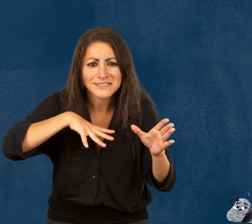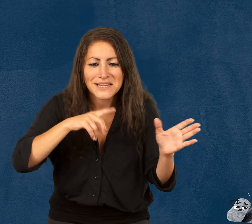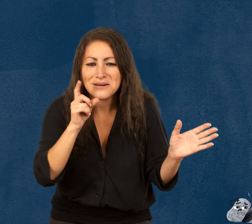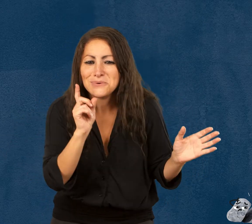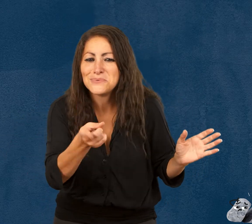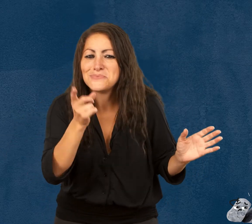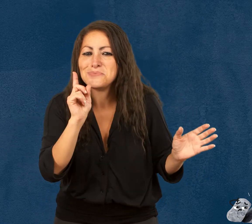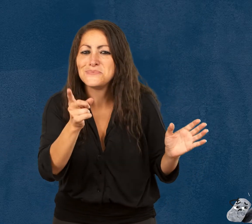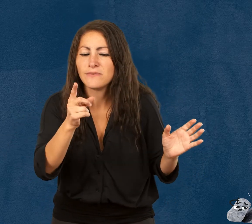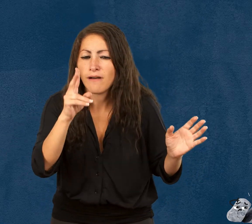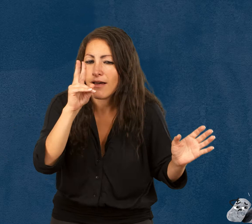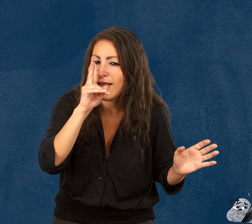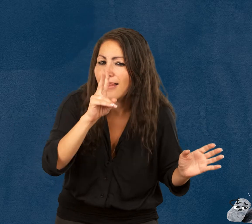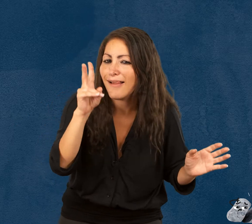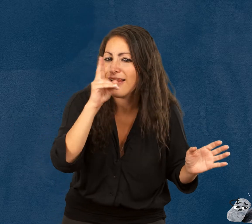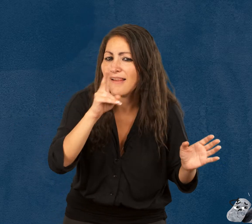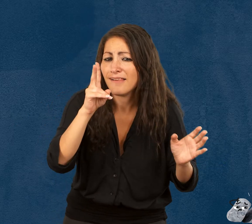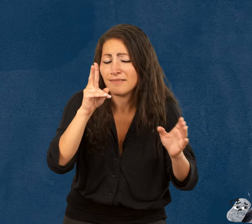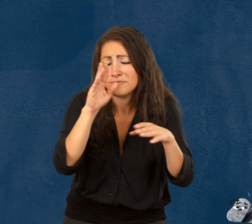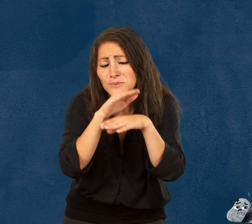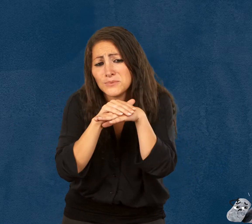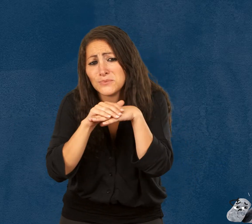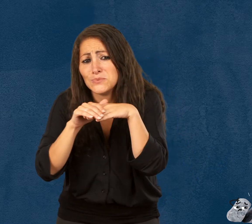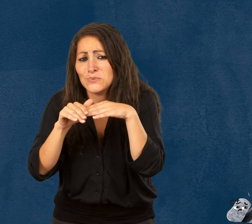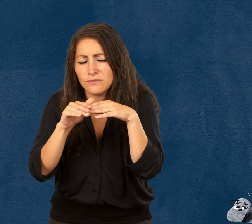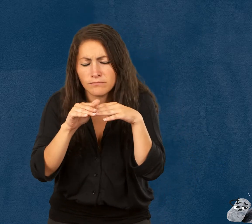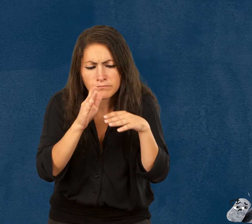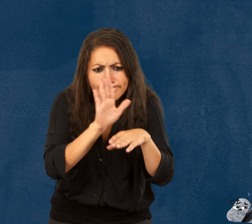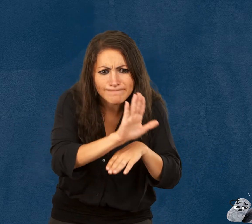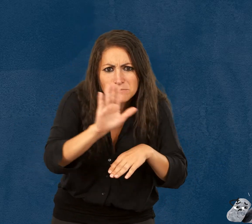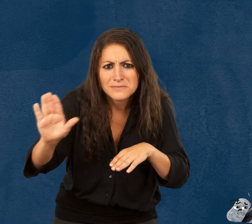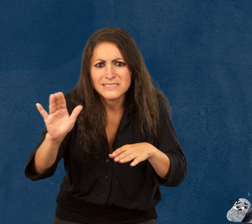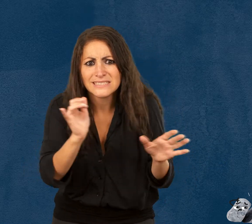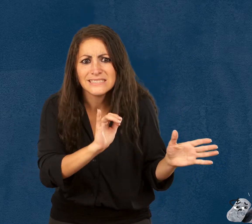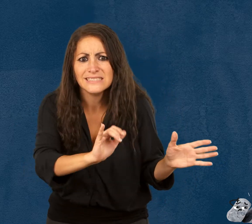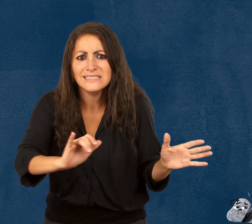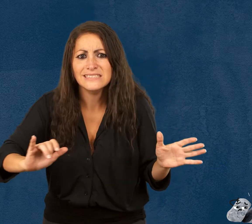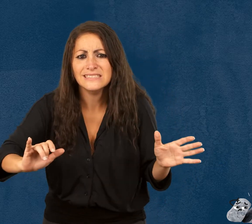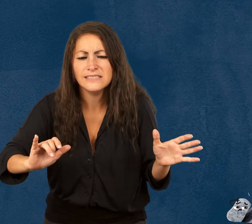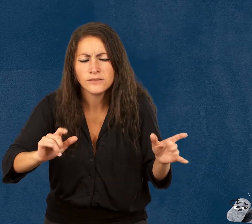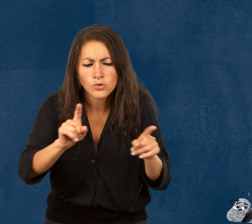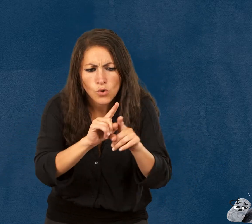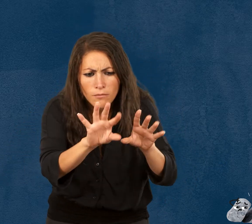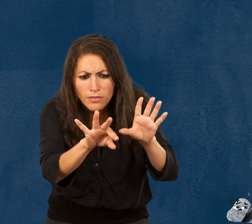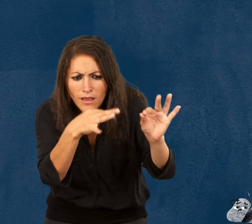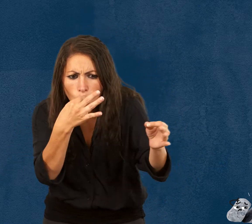espiègles, poétiques et amusants. À travers leurs histoires,